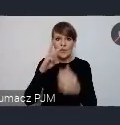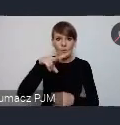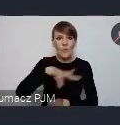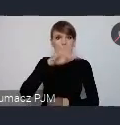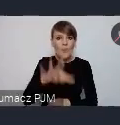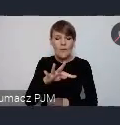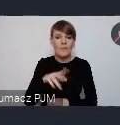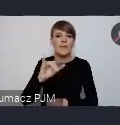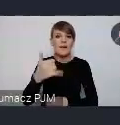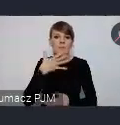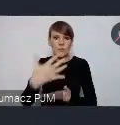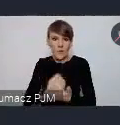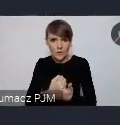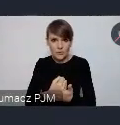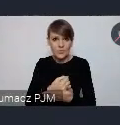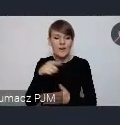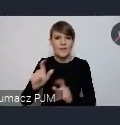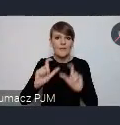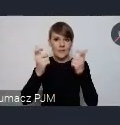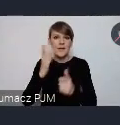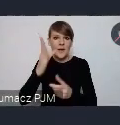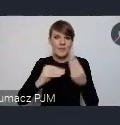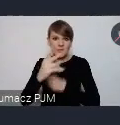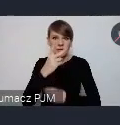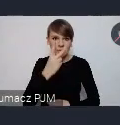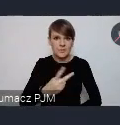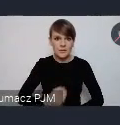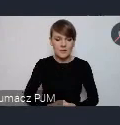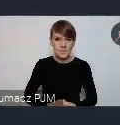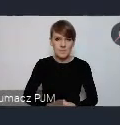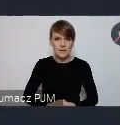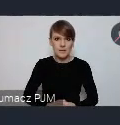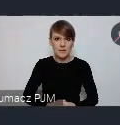No taka że, na pewno takie wydarzenie będzie bardziej widoczne. Będziemy to też wszystkimi kanałami promocyjnymi,